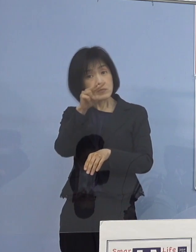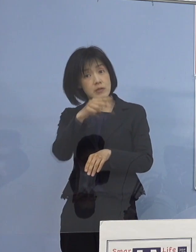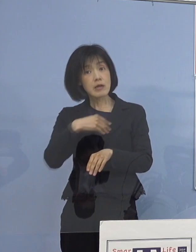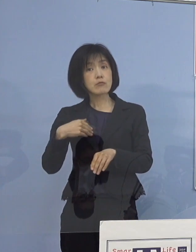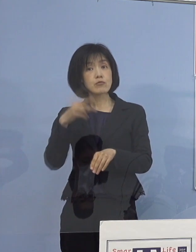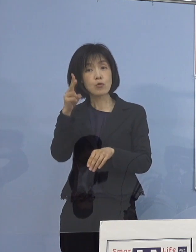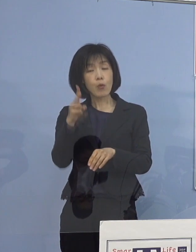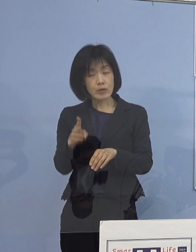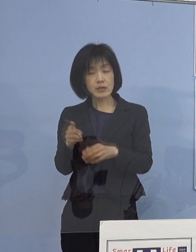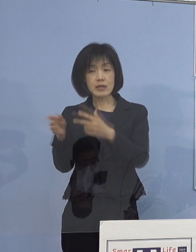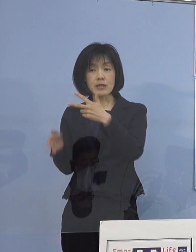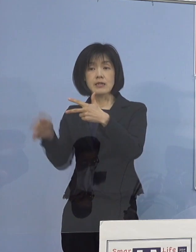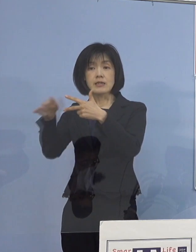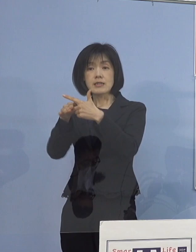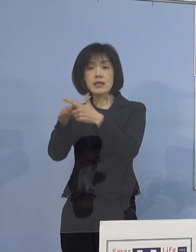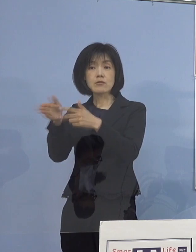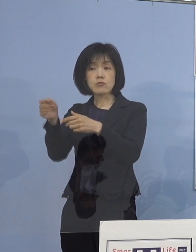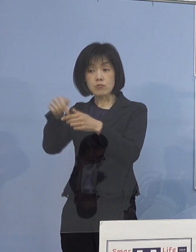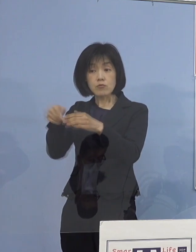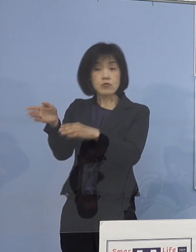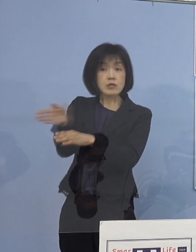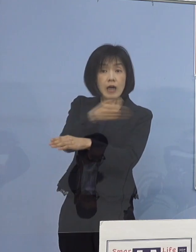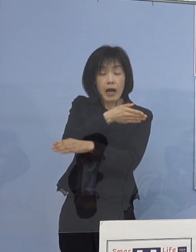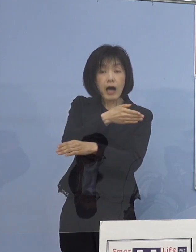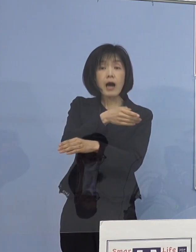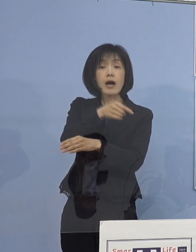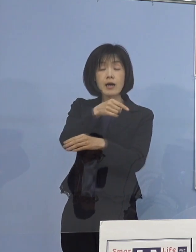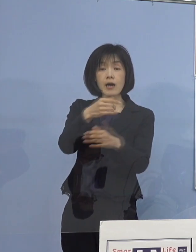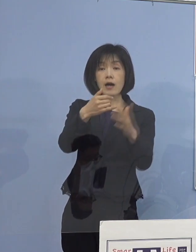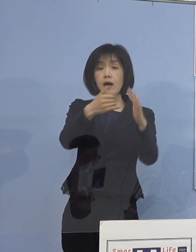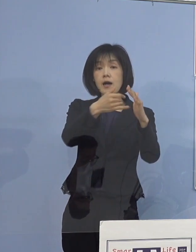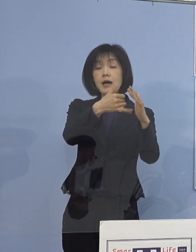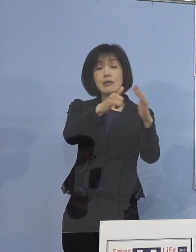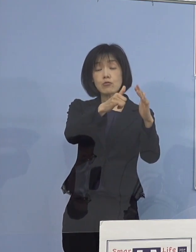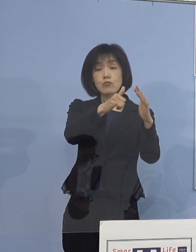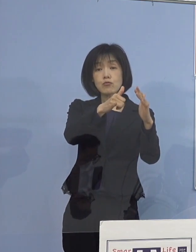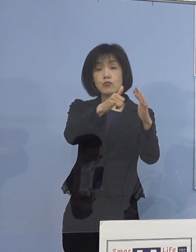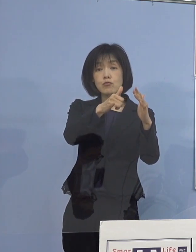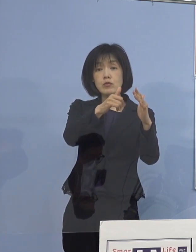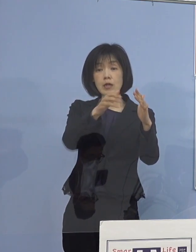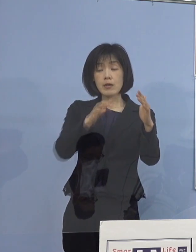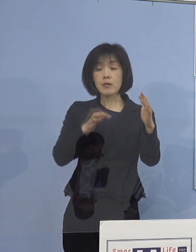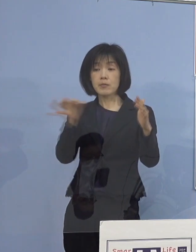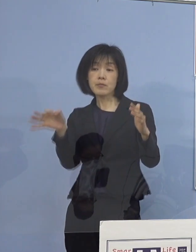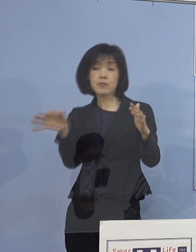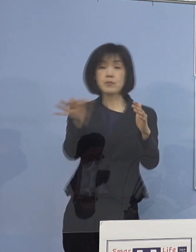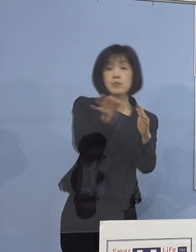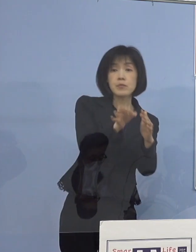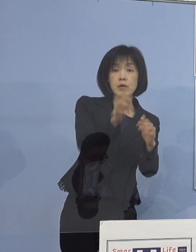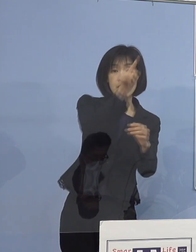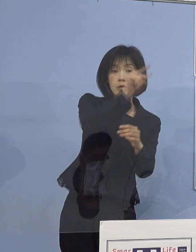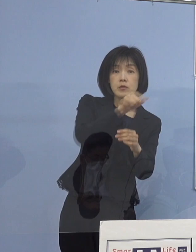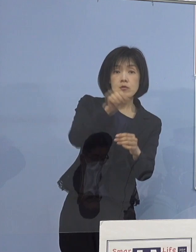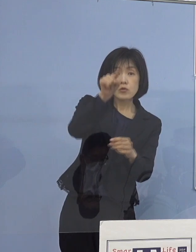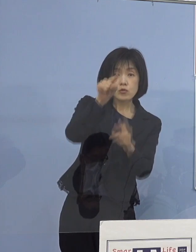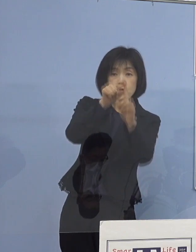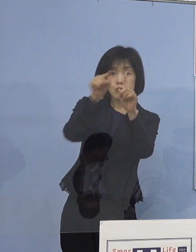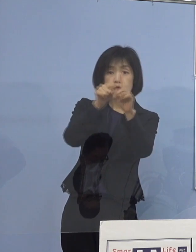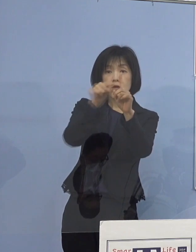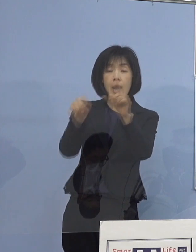施設を通じまして、施設利用者のご家庭へ メールなどでURLをお知らせして